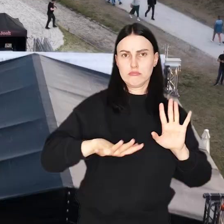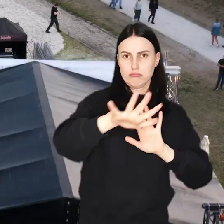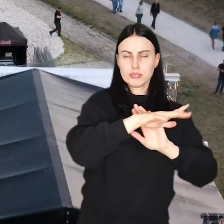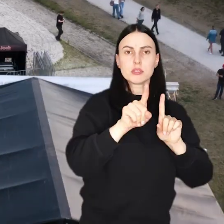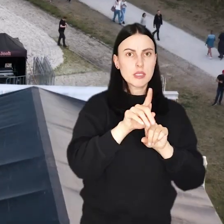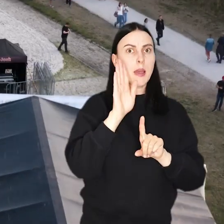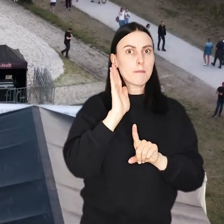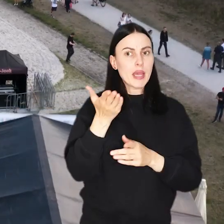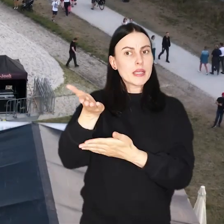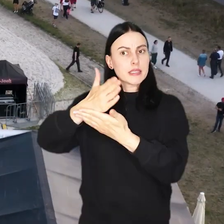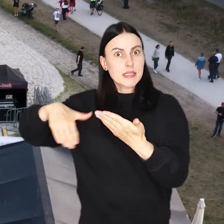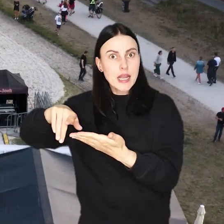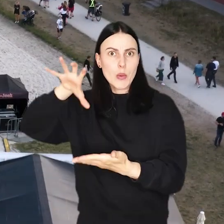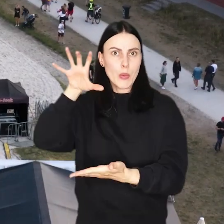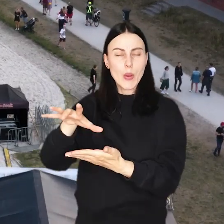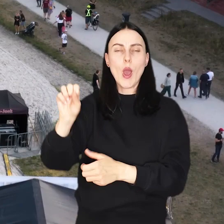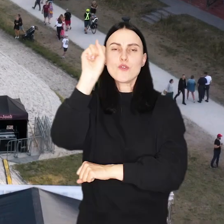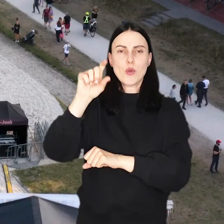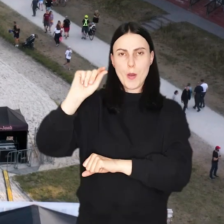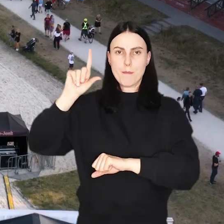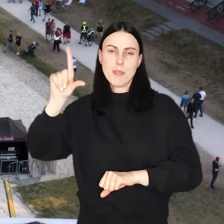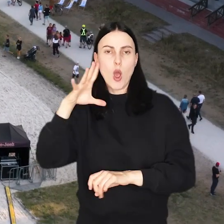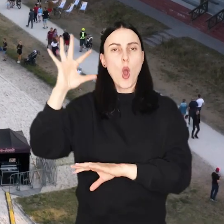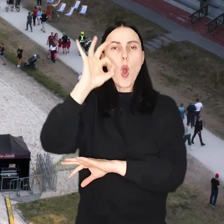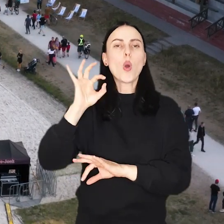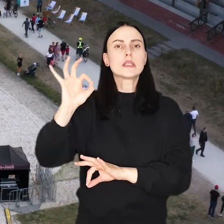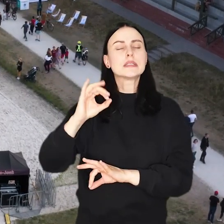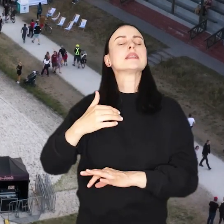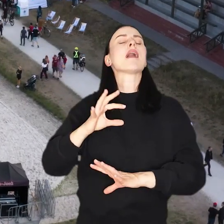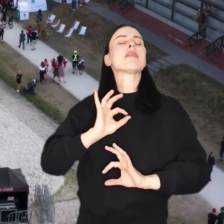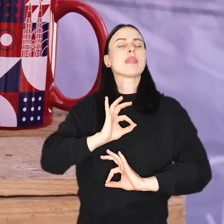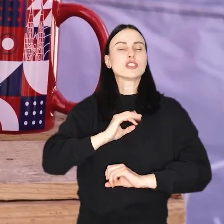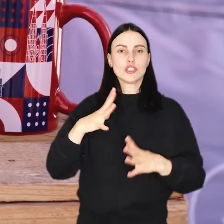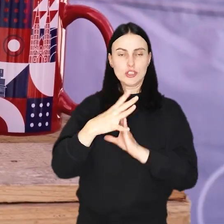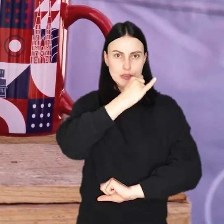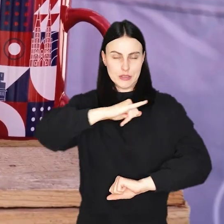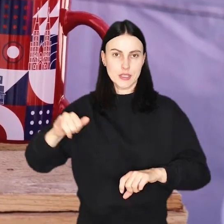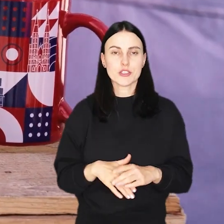Nie zabraknie tam również strefy portalu wroclaw.pl z okazji naszego 10-lecia!